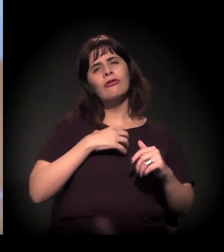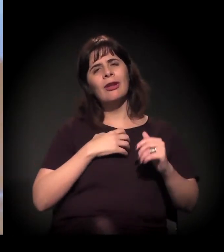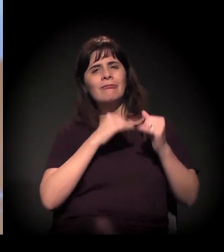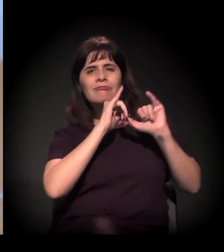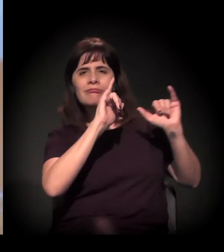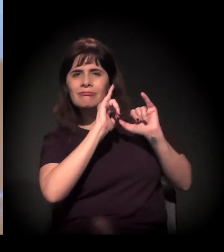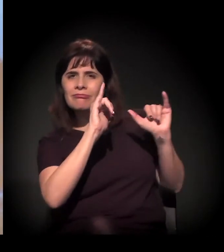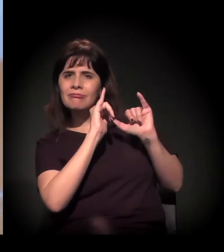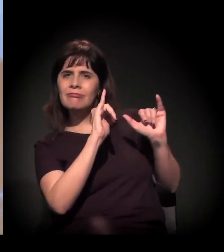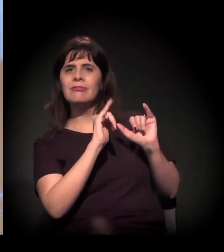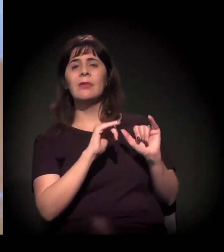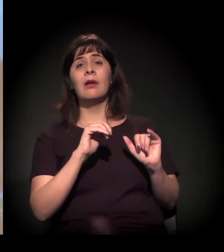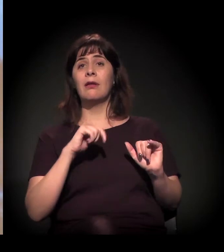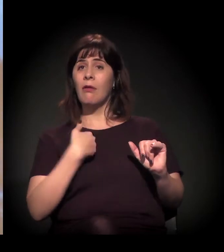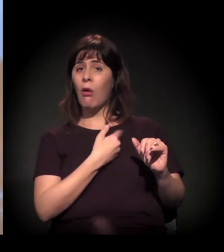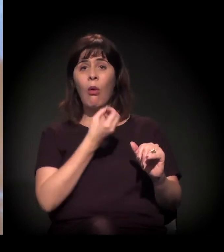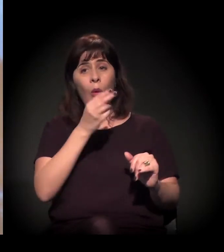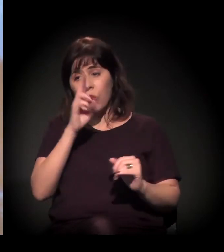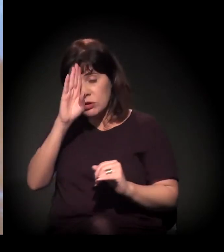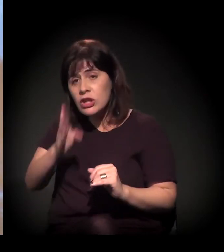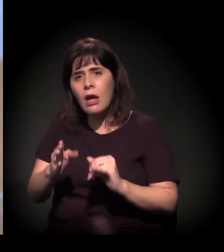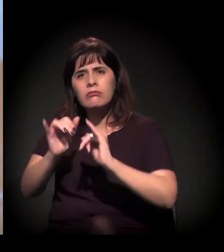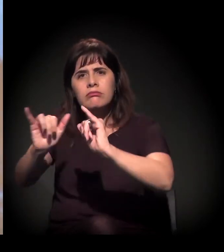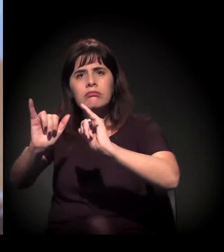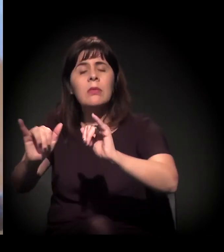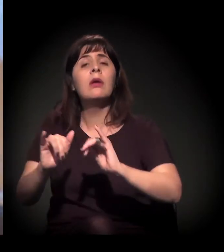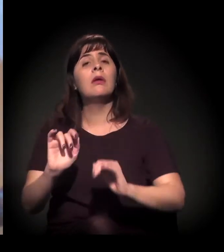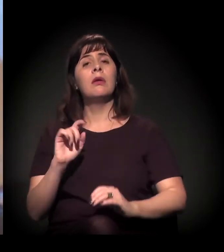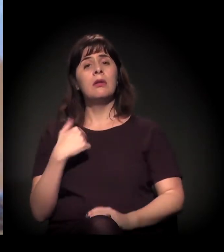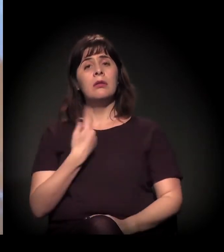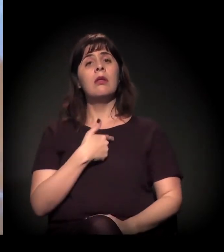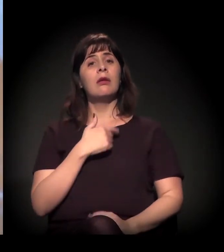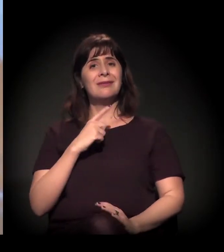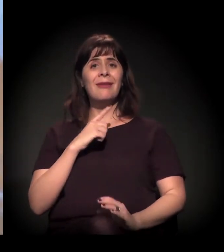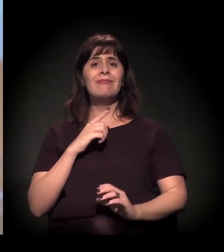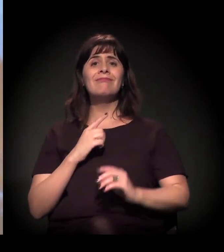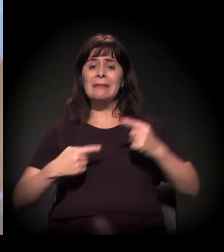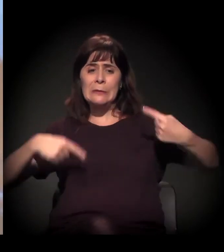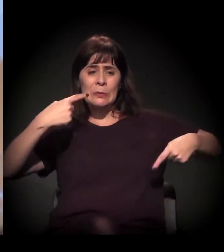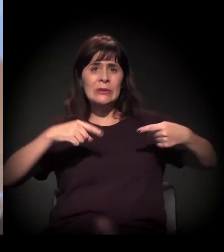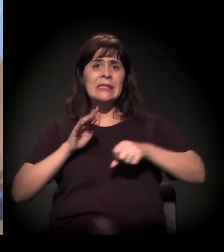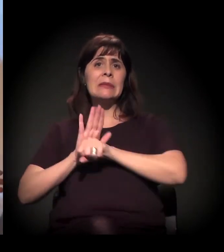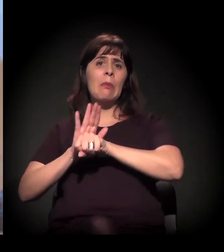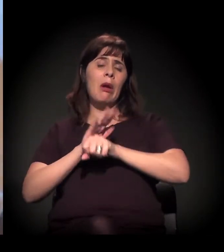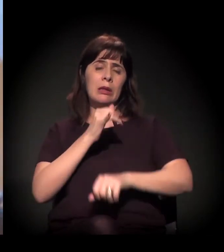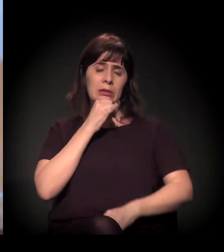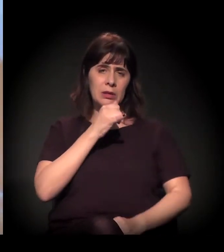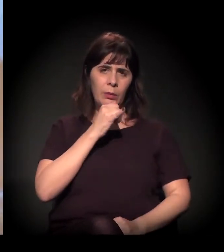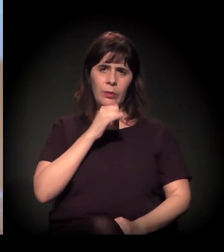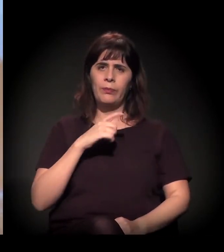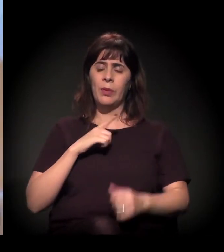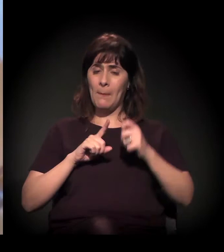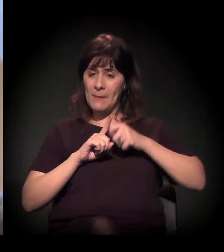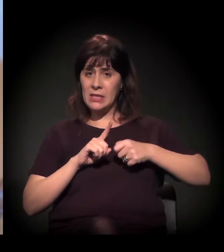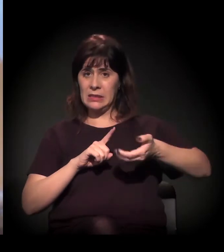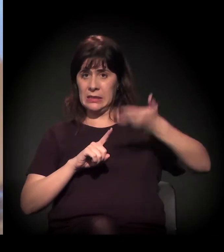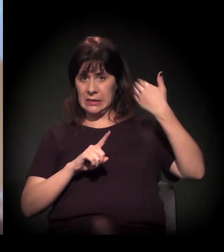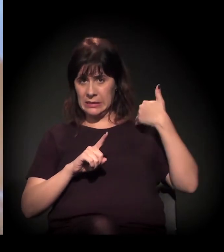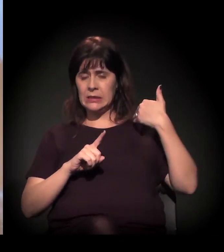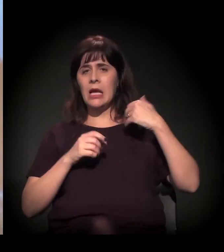porque a gente tem essa disputa simbólica. Então, por exemplo, quando foi feita a operação na Cracolândia, um mês antes houve uma preparação midiática ali.